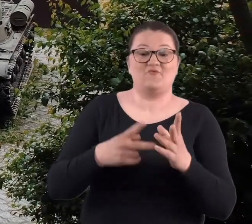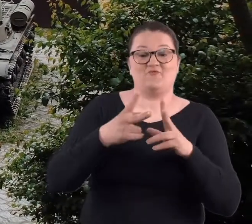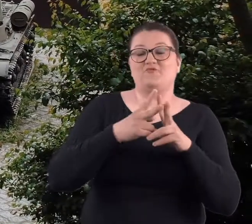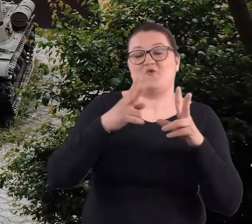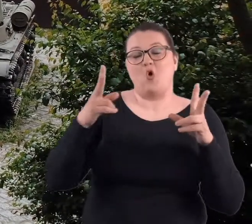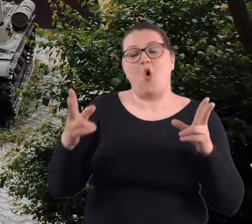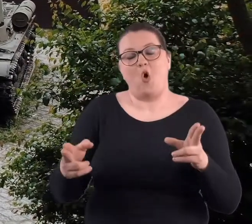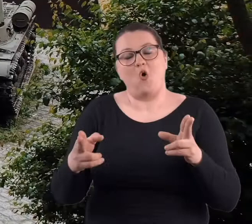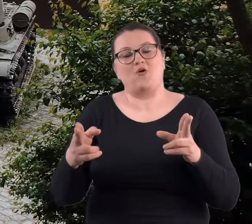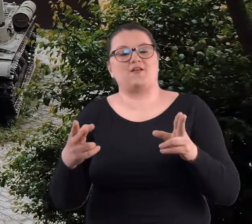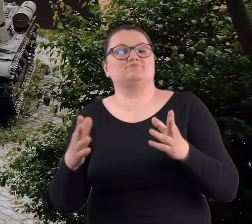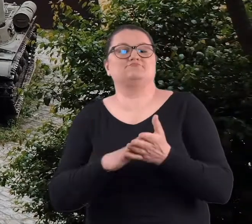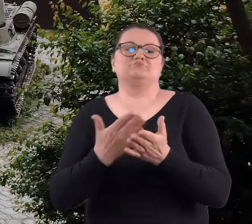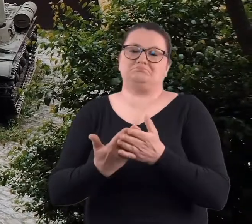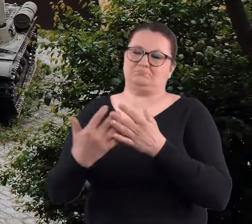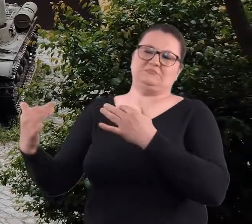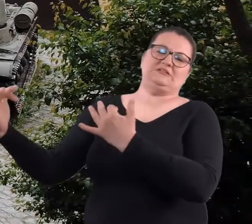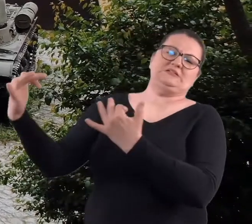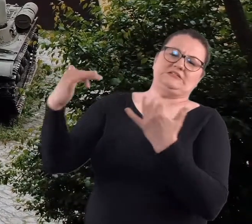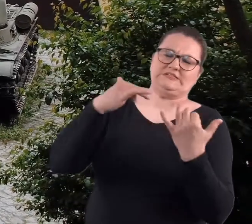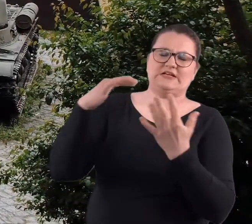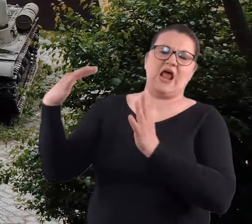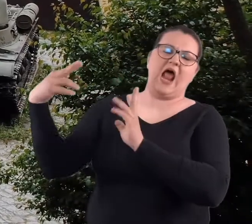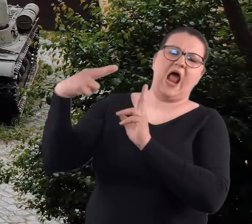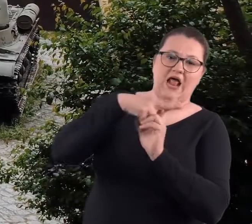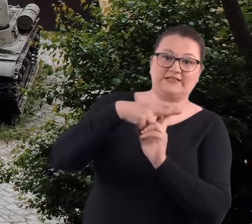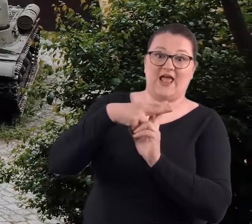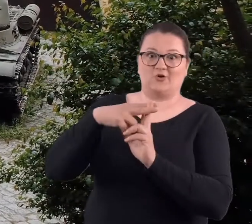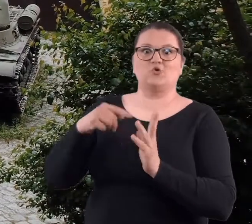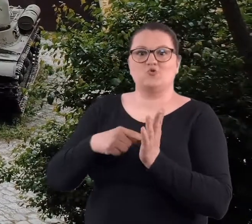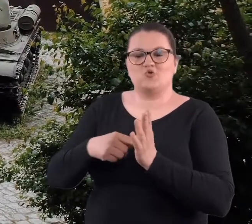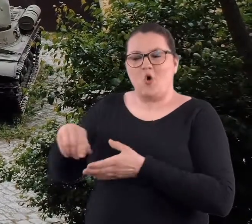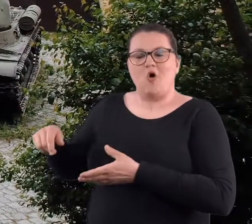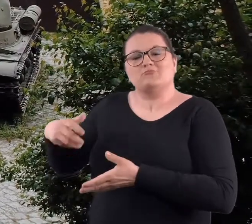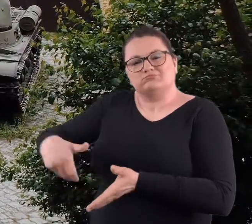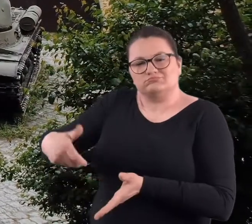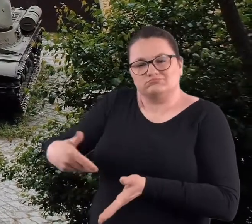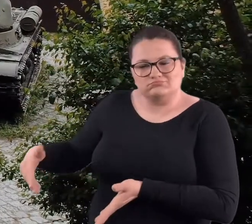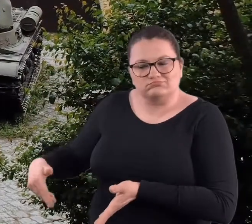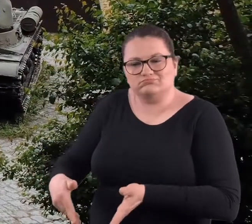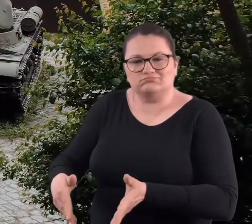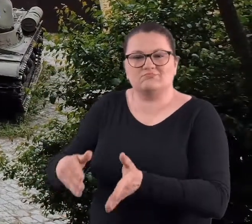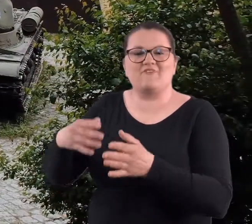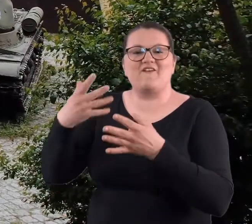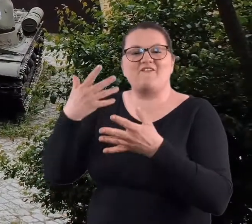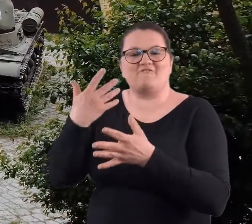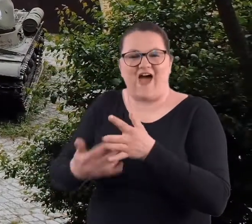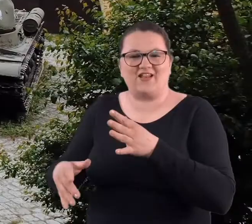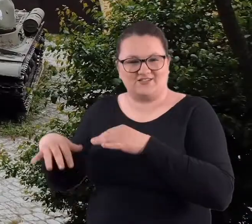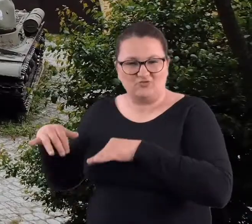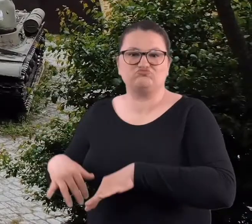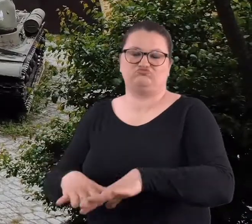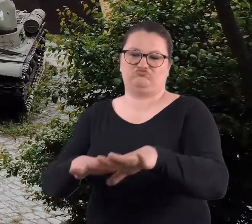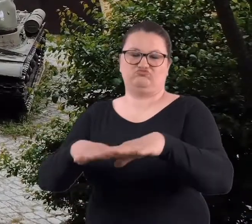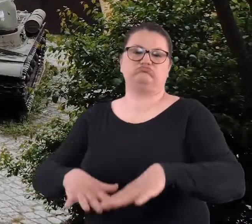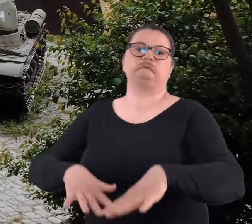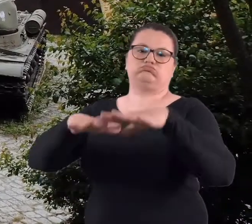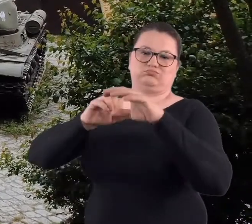inne zadanie, że w czasie właśnie jakiegoś najazdu to z Warty miała dopiero napłynąć woda, żeby bronić.